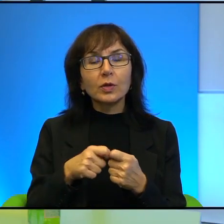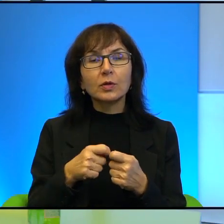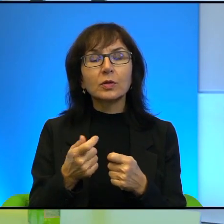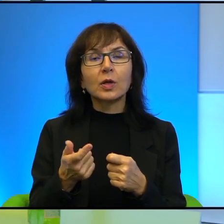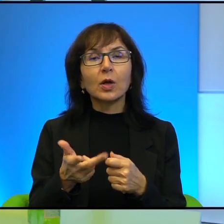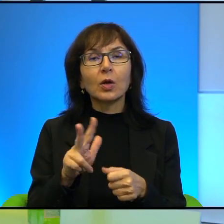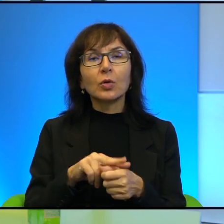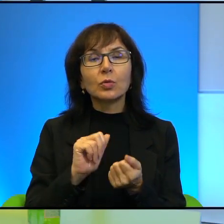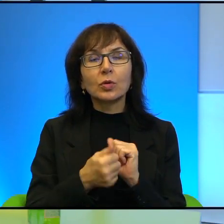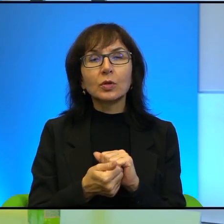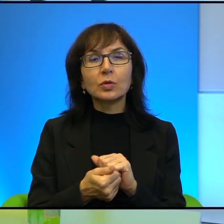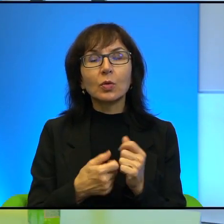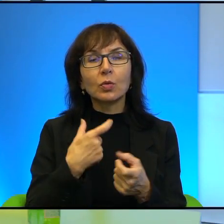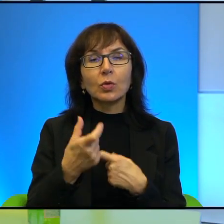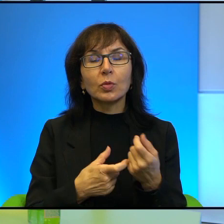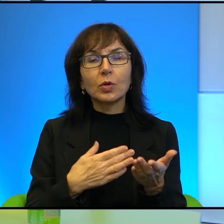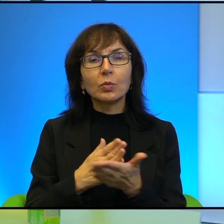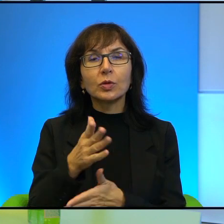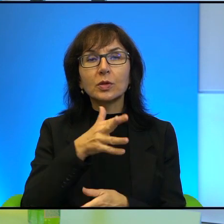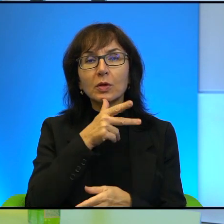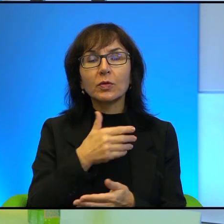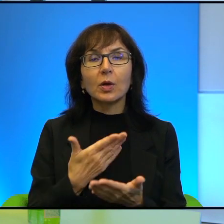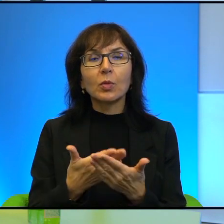Które są robione przez Izraelczyków po to, żeby powiedzieć prawdę.